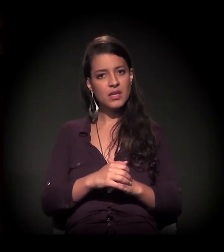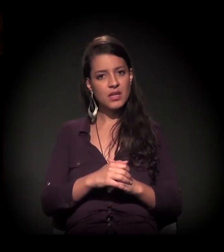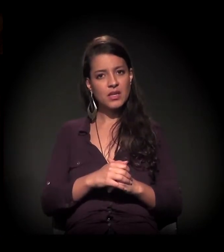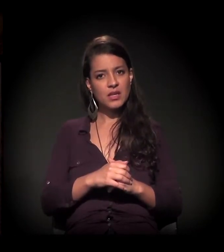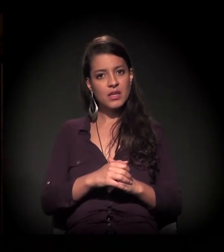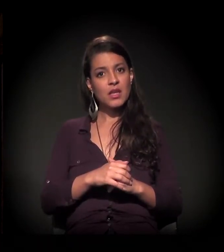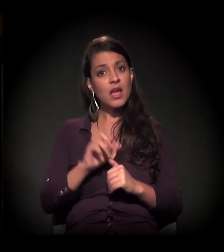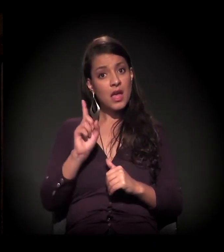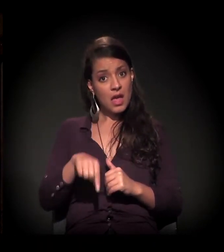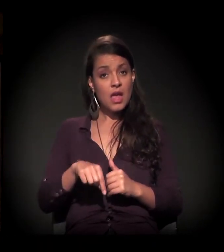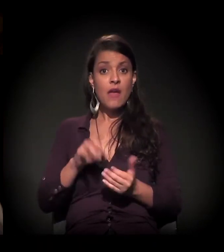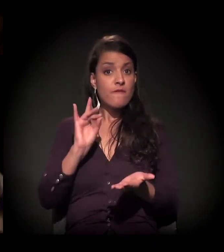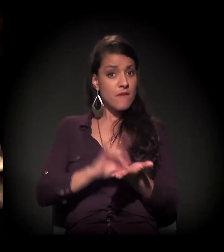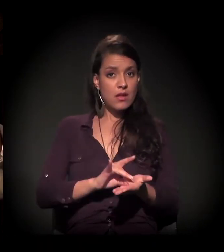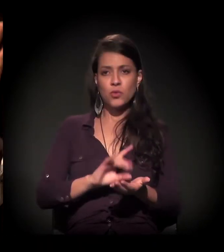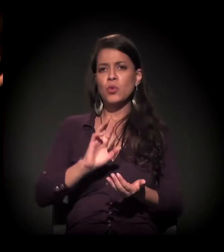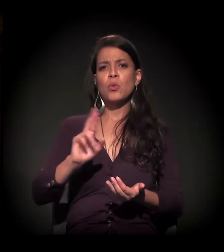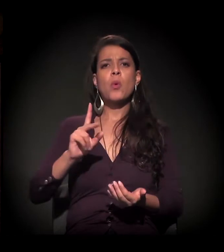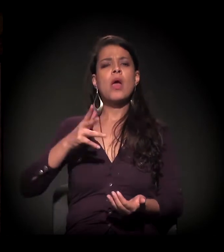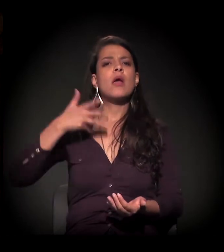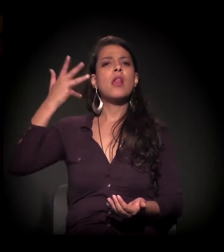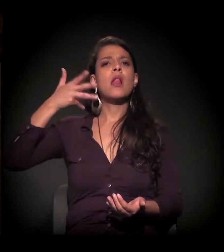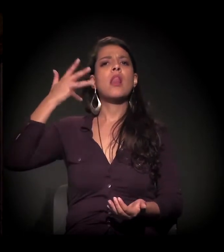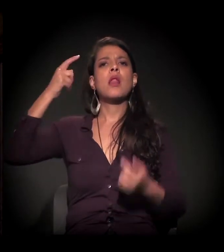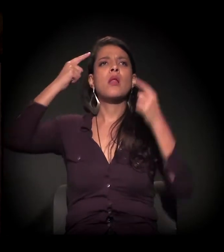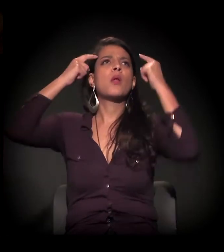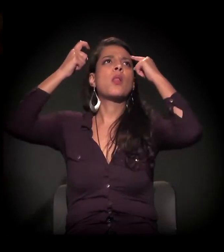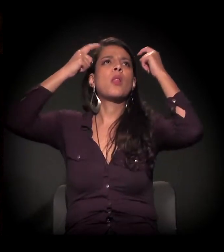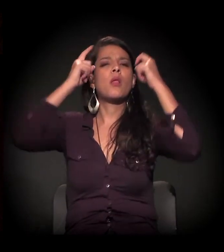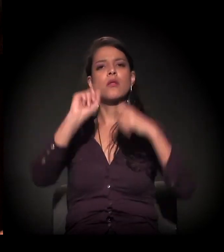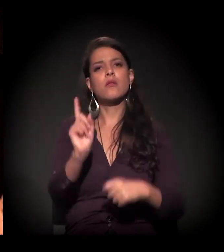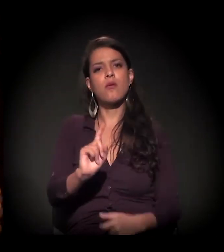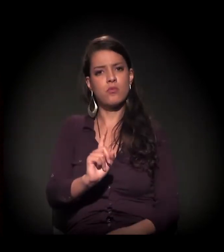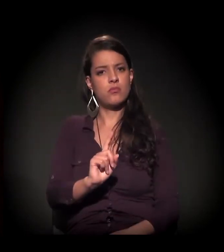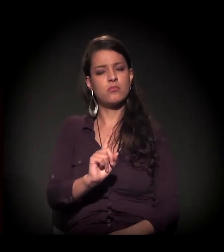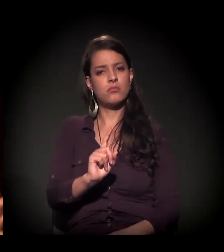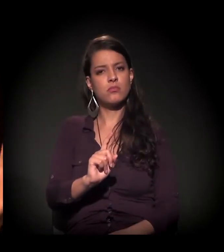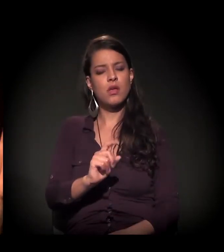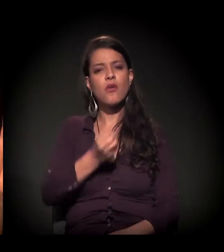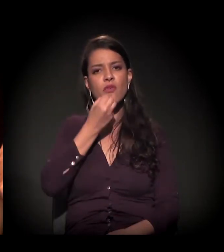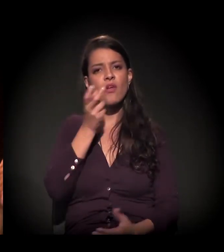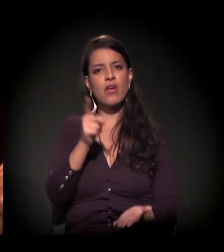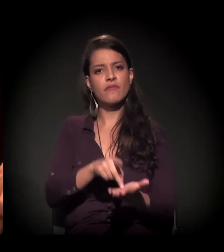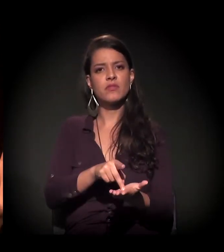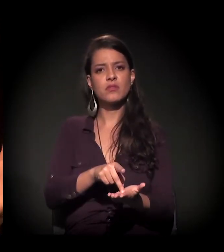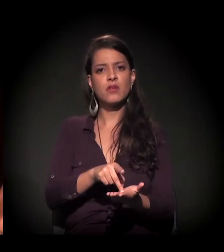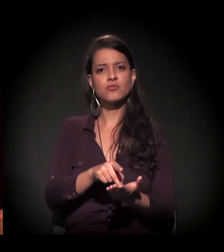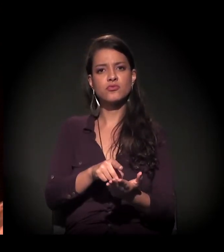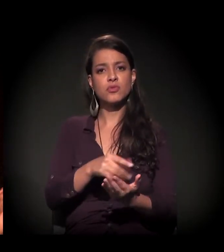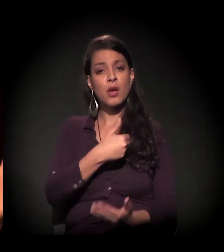e contra fato não há elucubrações nem teorias −, inexistem ações públicas,